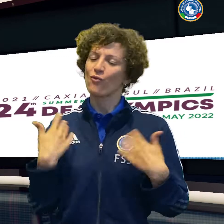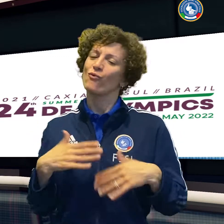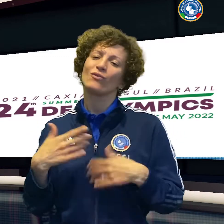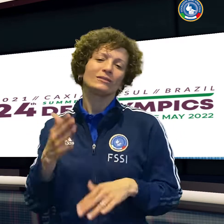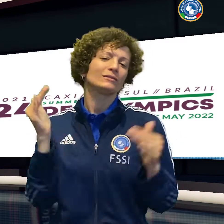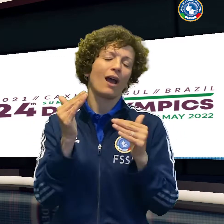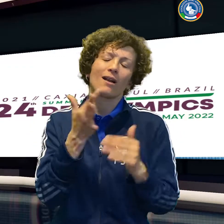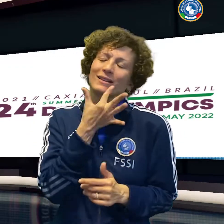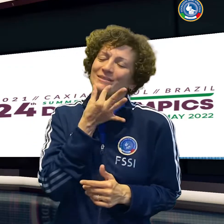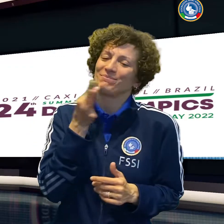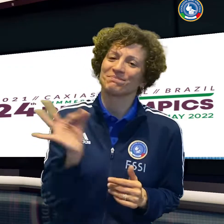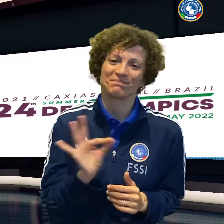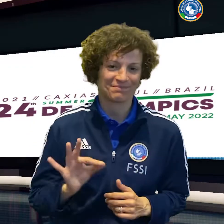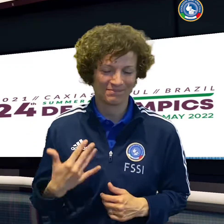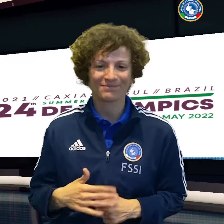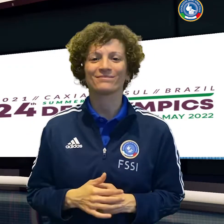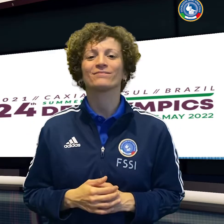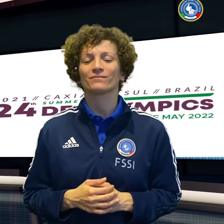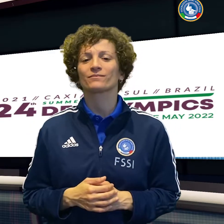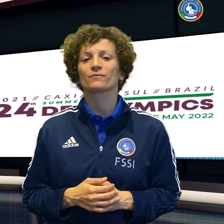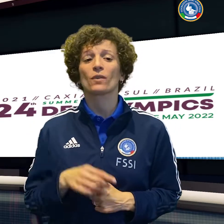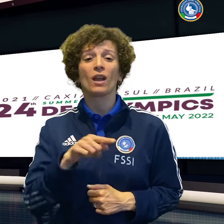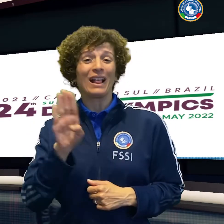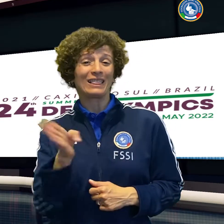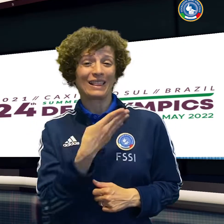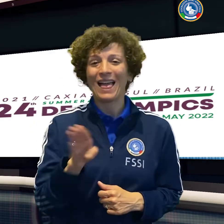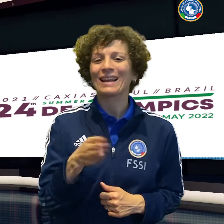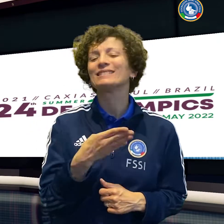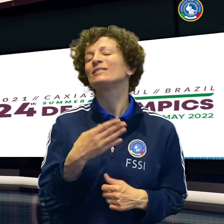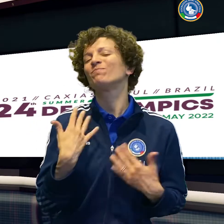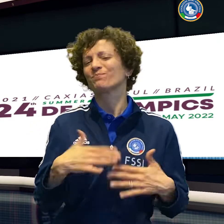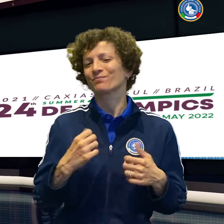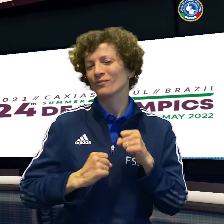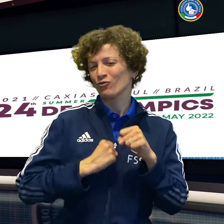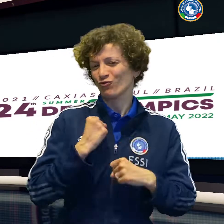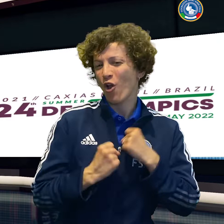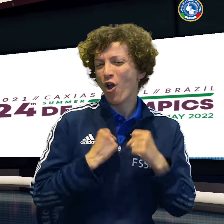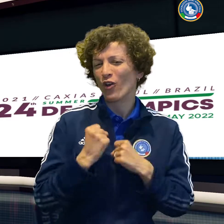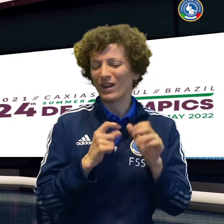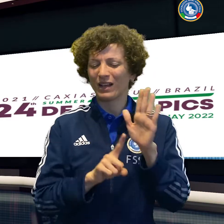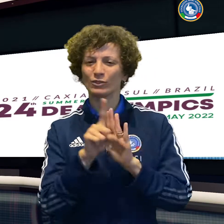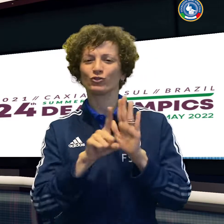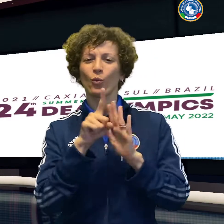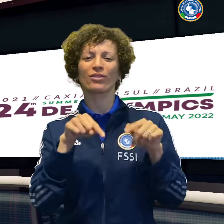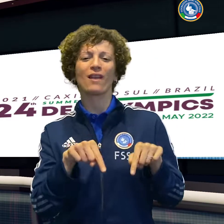Per una di loro, Sara Maragno, arriva anche un argento nei 50 stile libero.